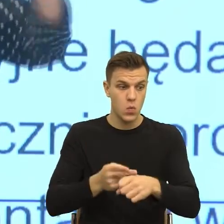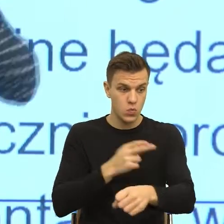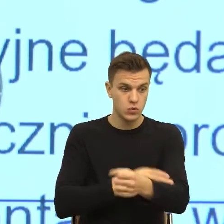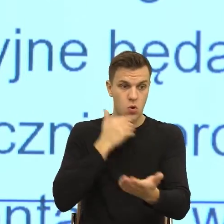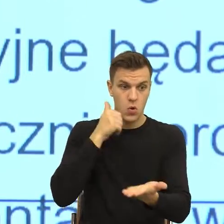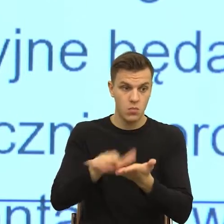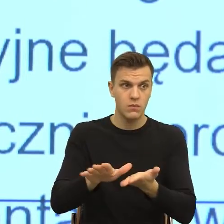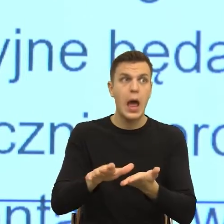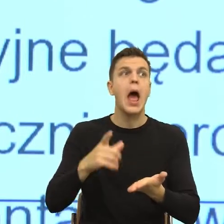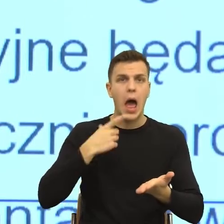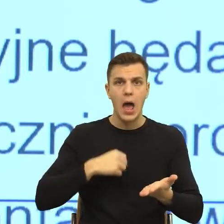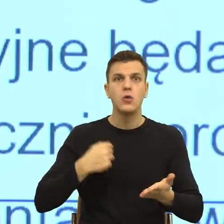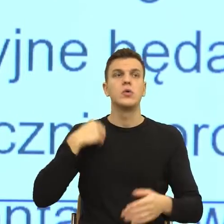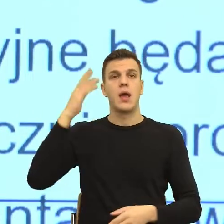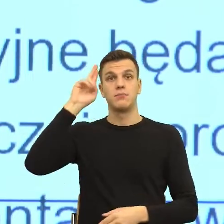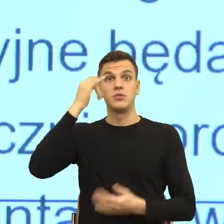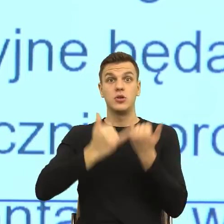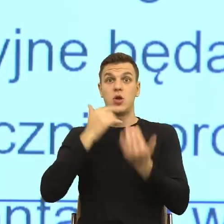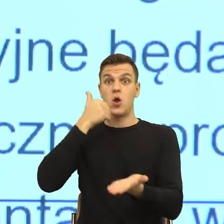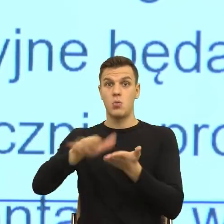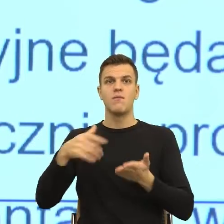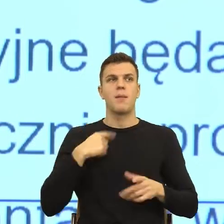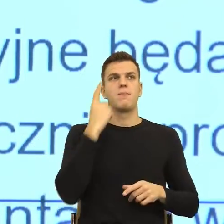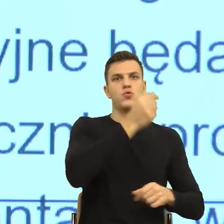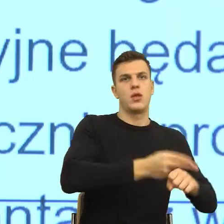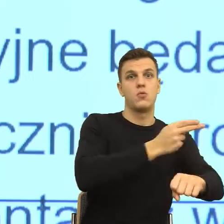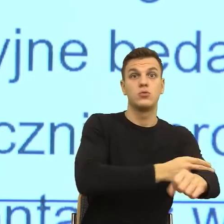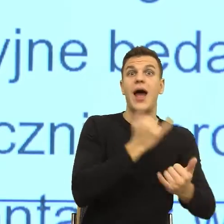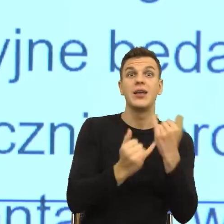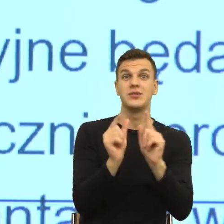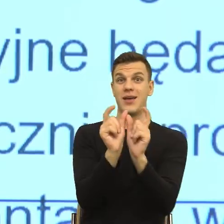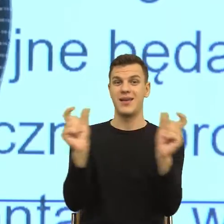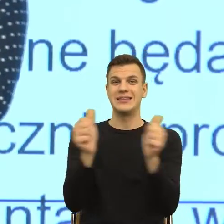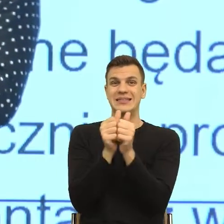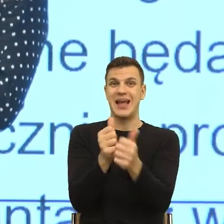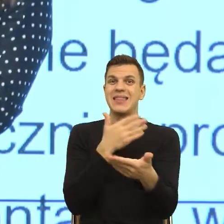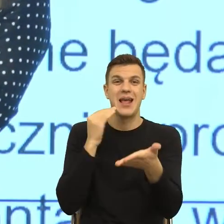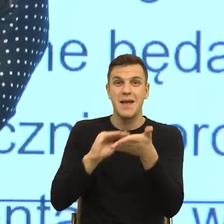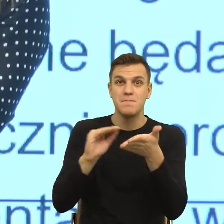Natomiast ta odmowa zmusza, robi mi konstrukcję sceny, gdzie ja nie widzę kto, ona jest